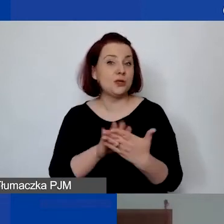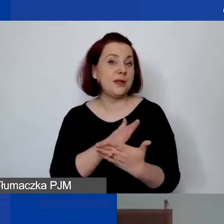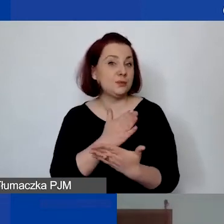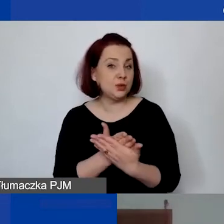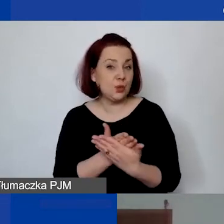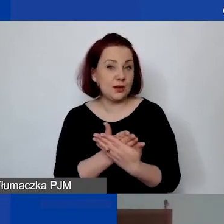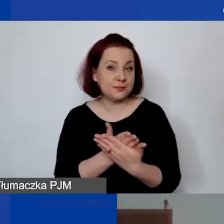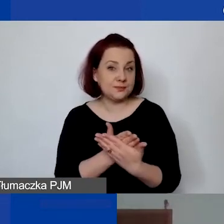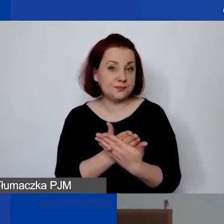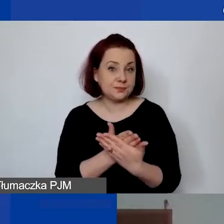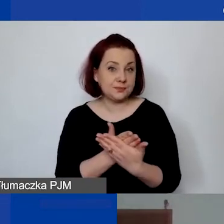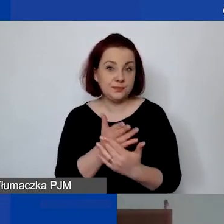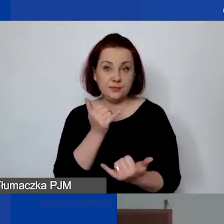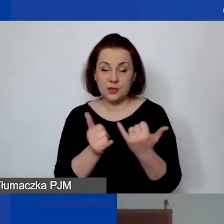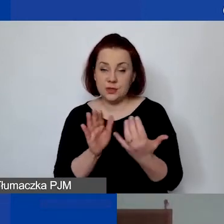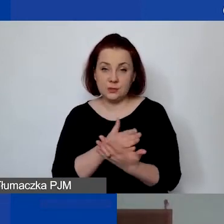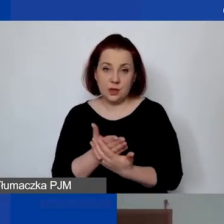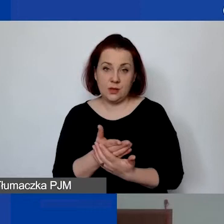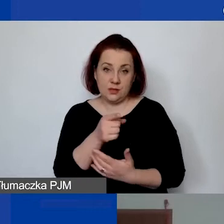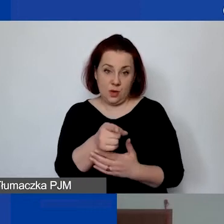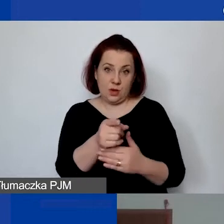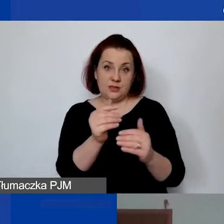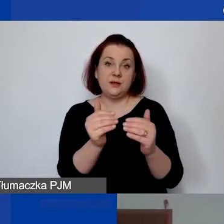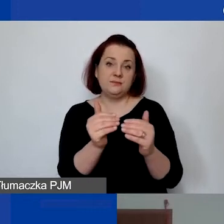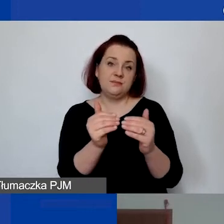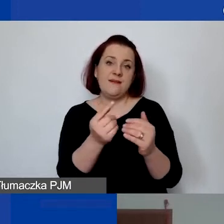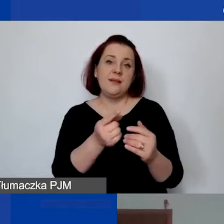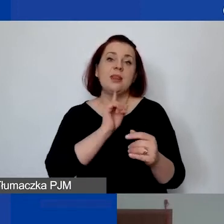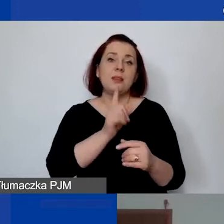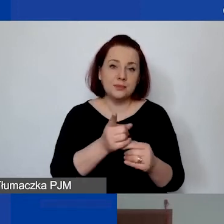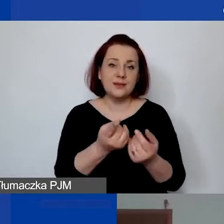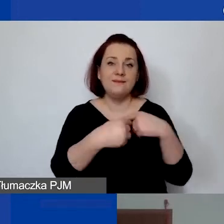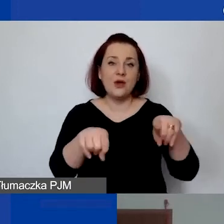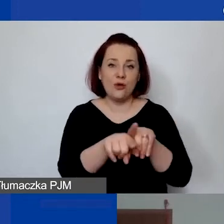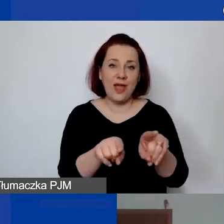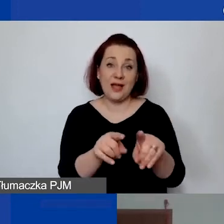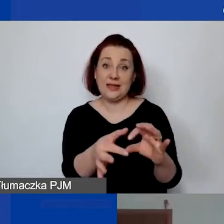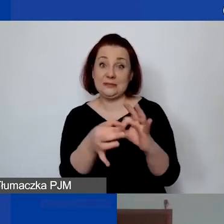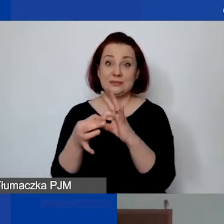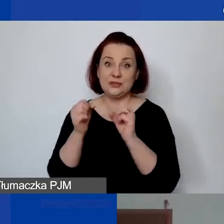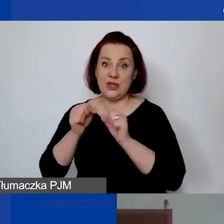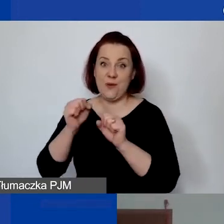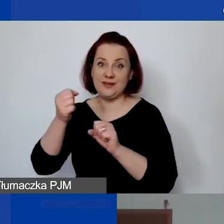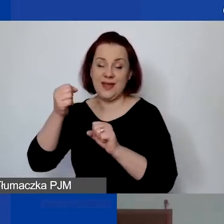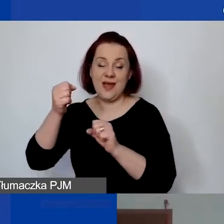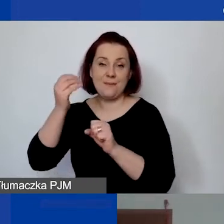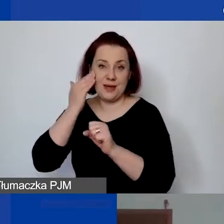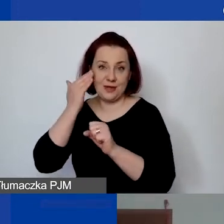umieszczona taka osoba jako podwykonawca w ramach działań merytorycznych i może się także znaleźć w kosztach personelu,